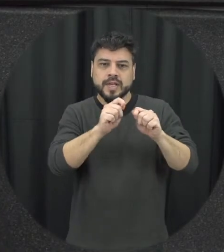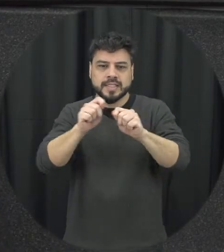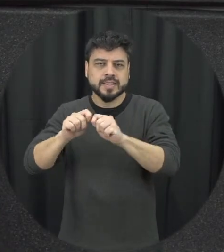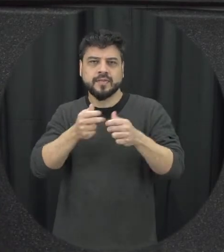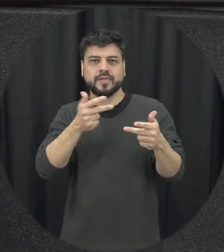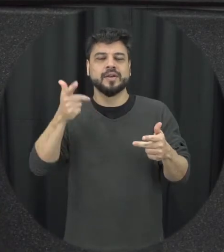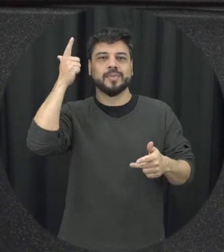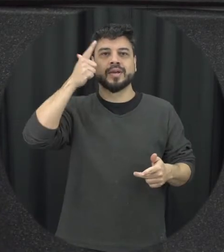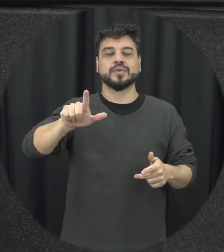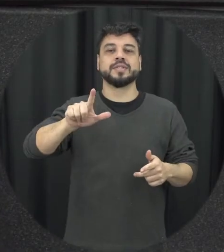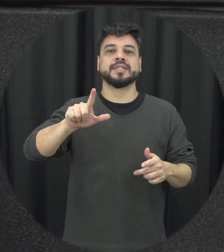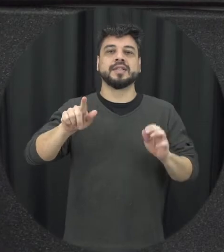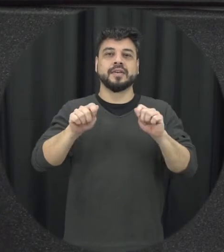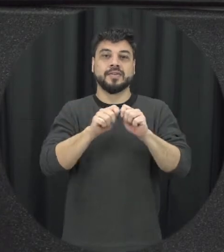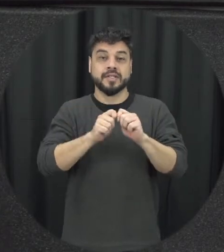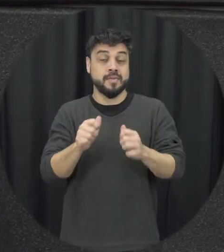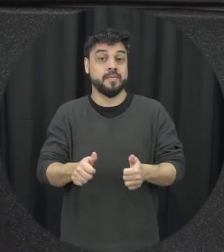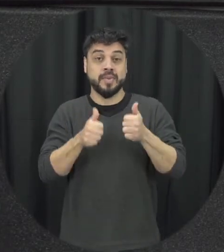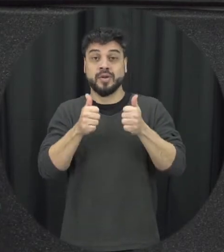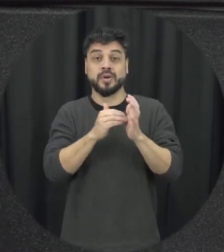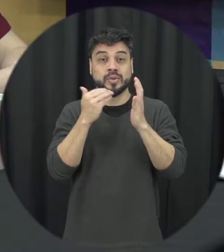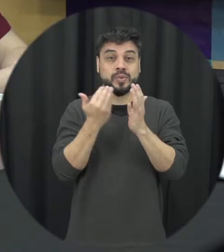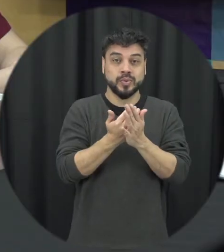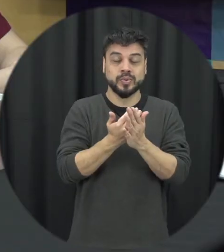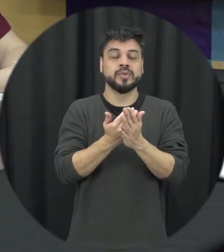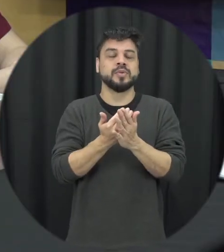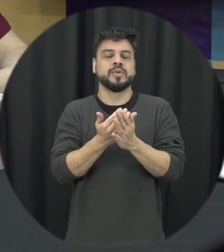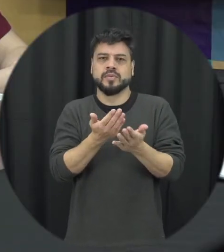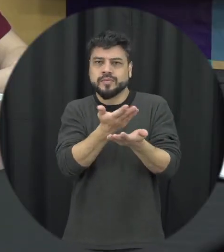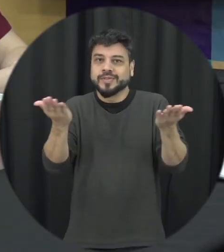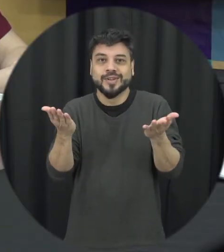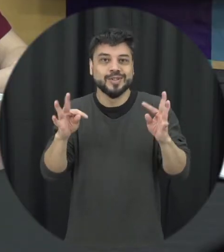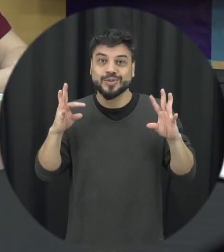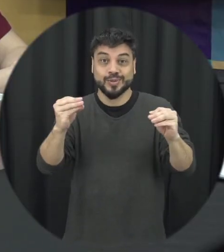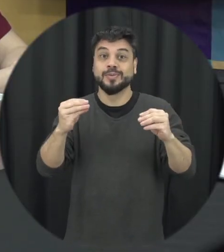a lei seja operacionalizado da melhor forma possível bom e todos nós né a gente não pode